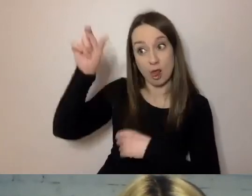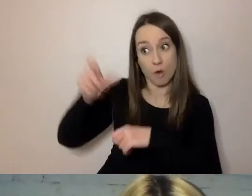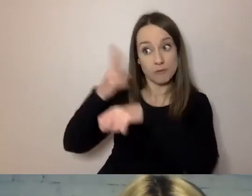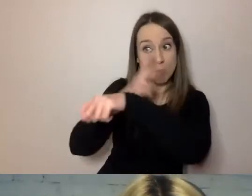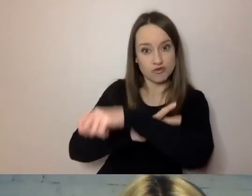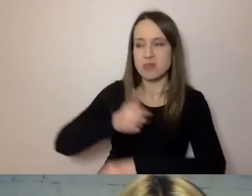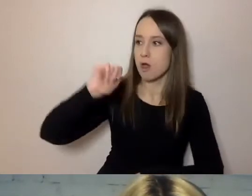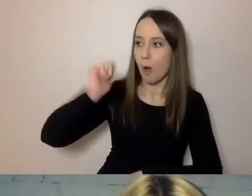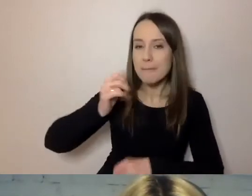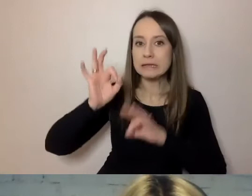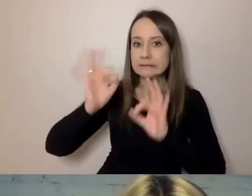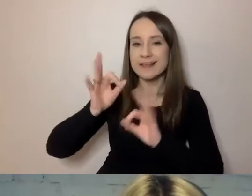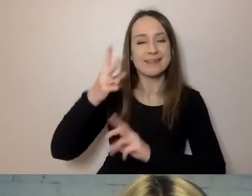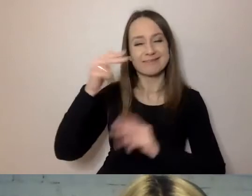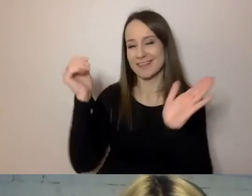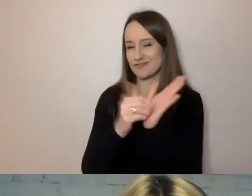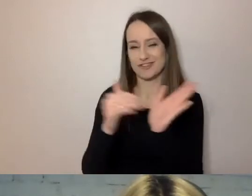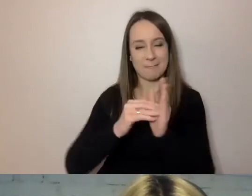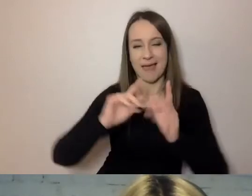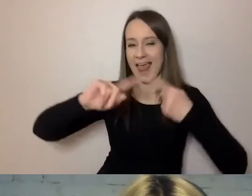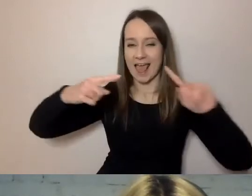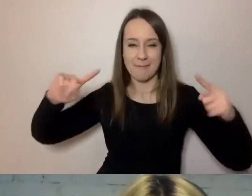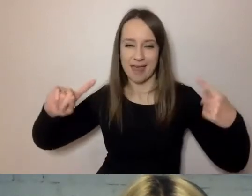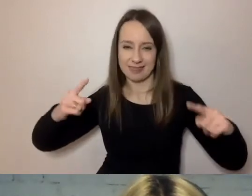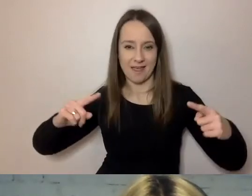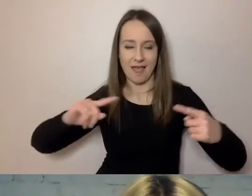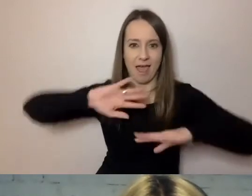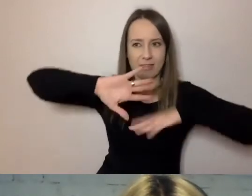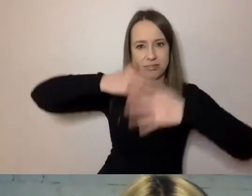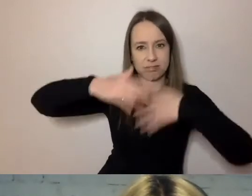nie musi używać pokrętnej gramatyki żeby przekazać, co ma co przekazania.